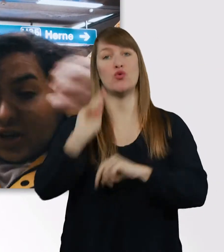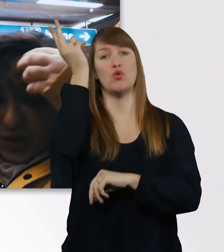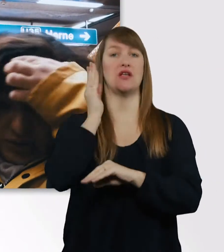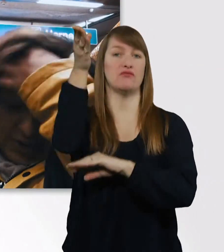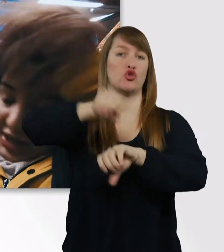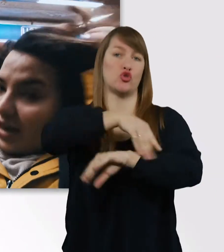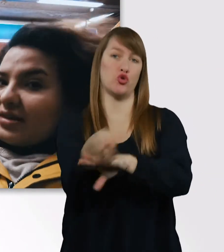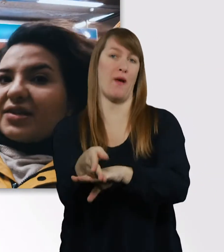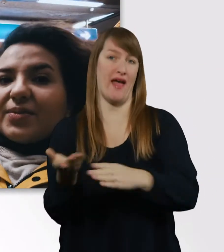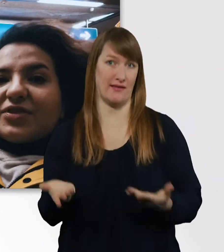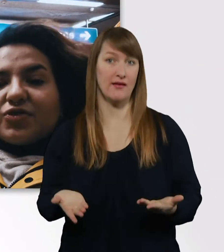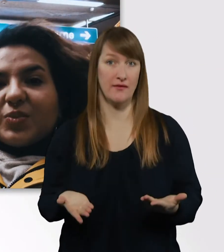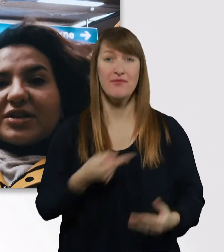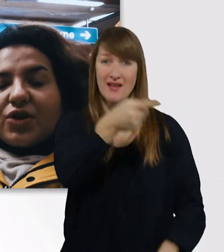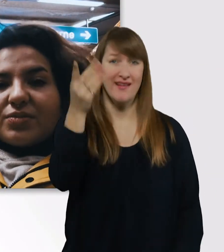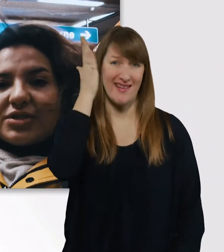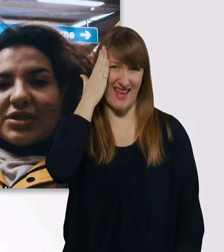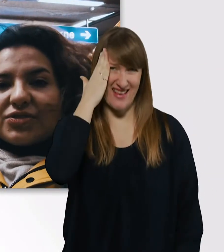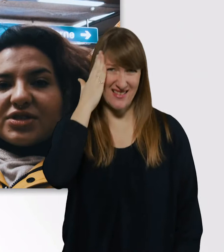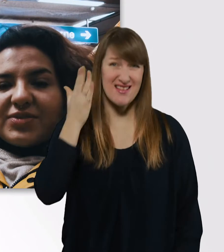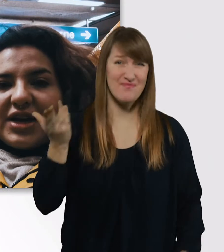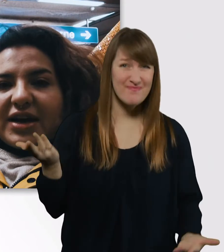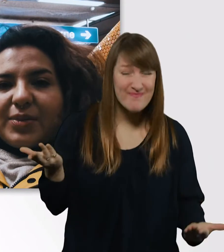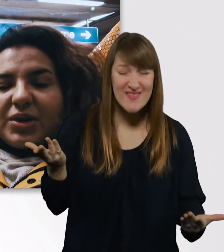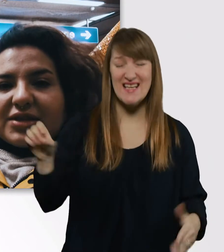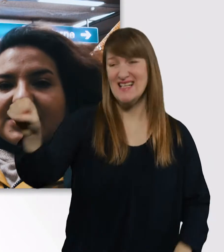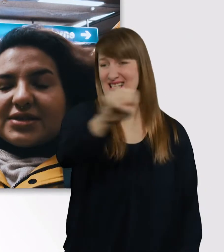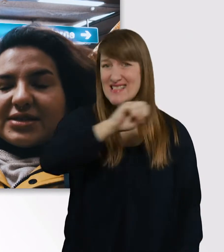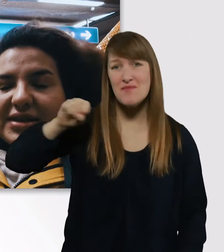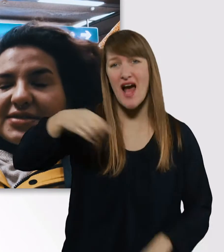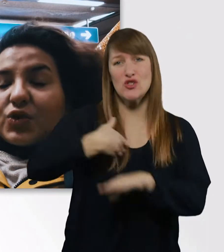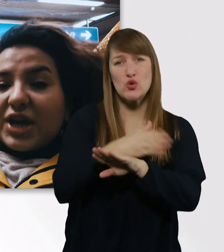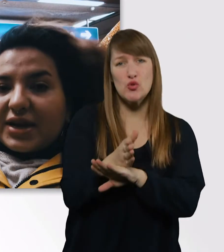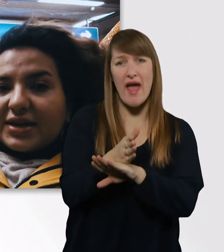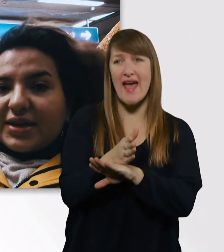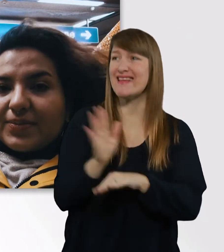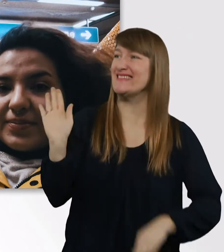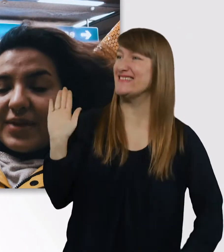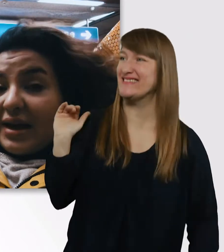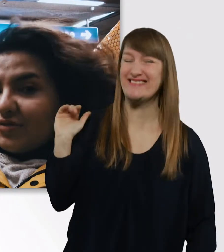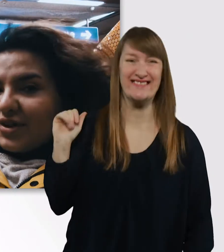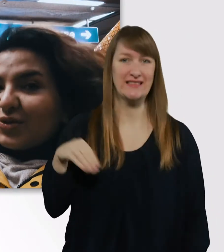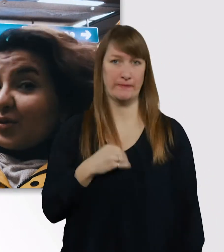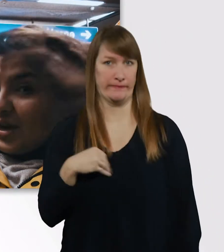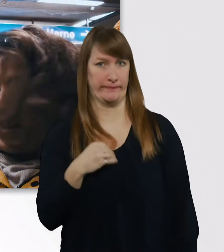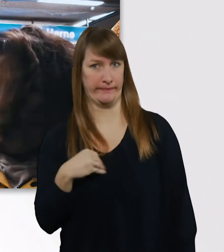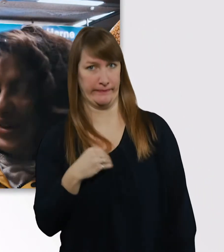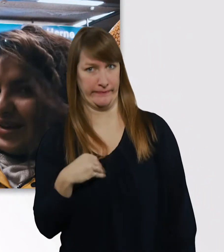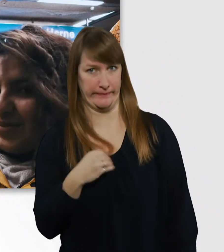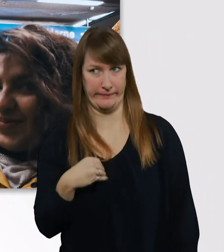Und ihr kennt das, wenn man zu spät kommt, in so ein Seminar reinplatzt, ist das unangenehm. Einfach nur unangenehm.